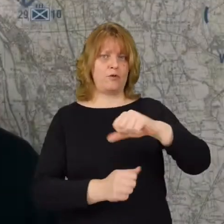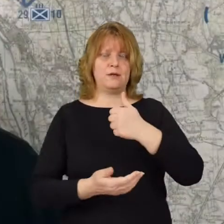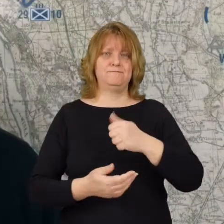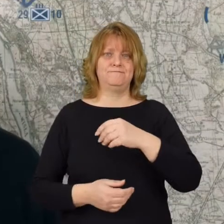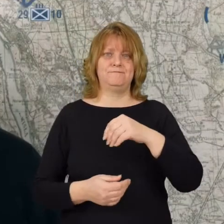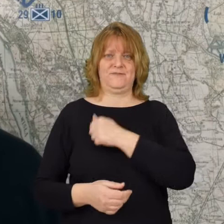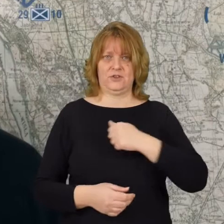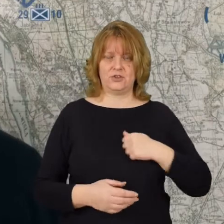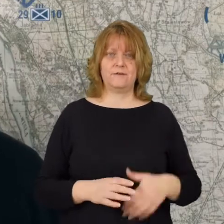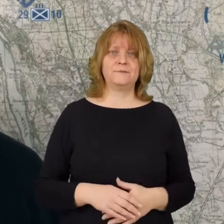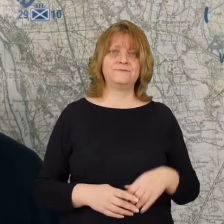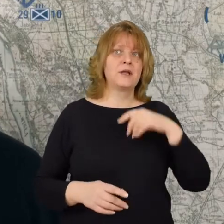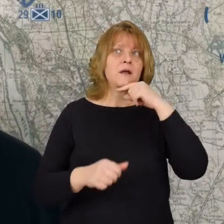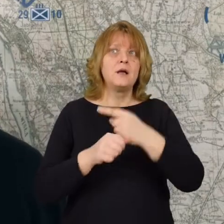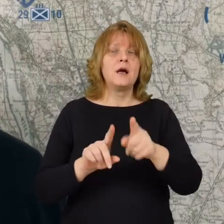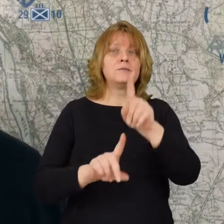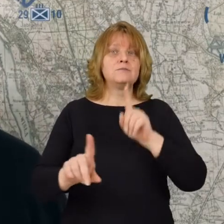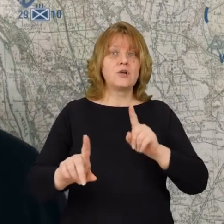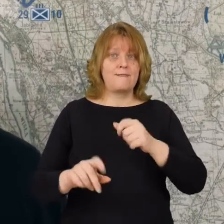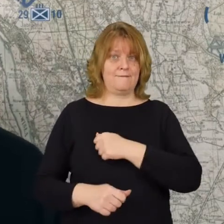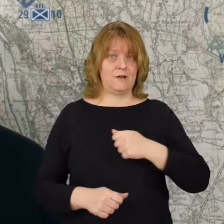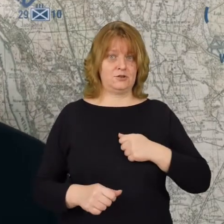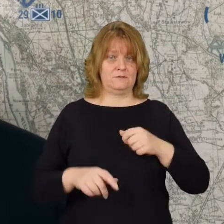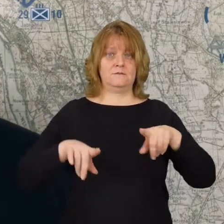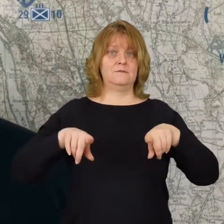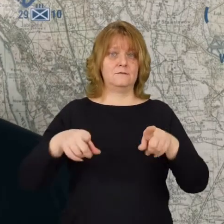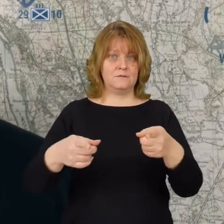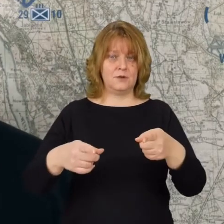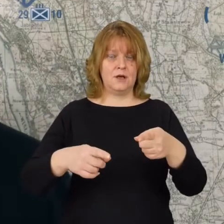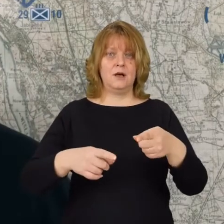Postanowiono przed stolica zorganizować linię obrony